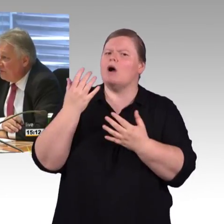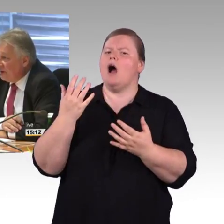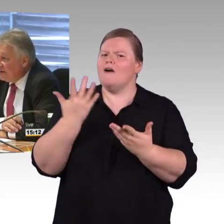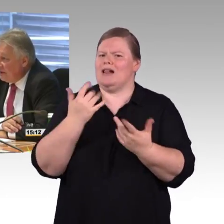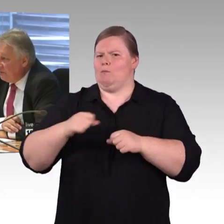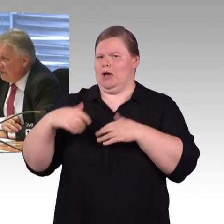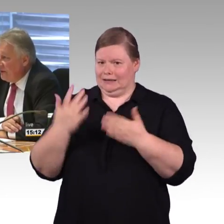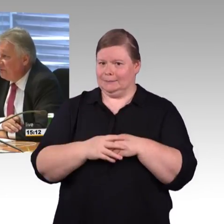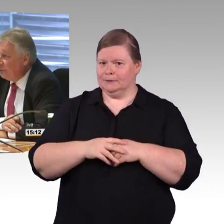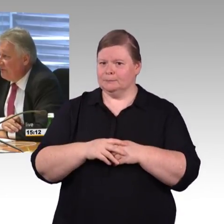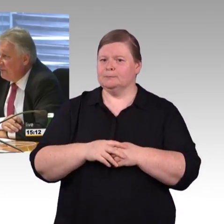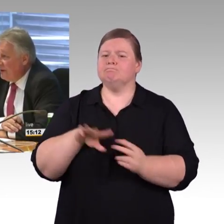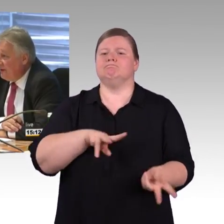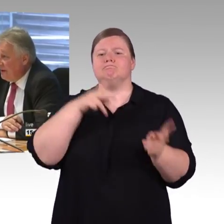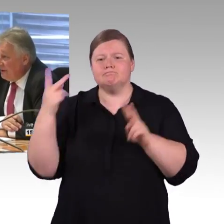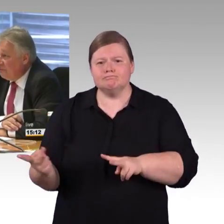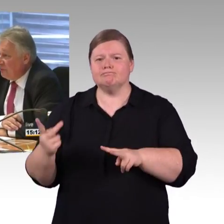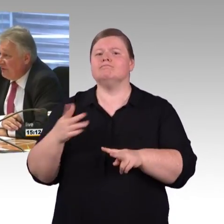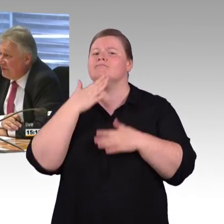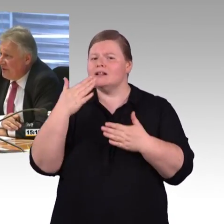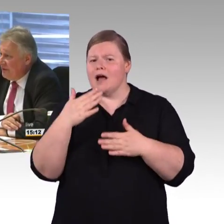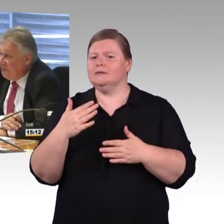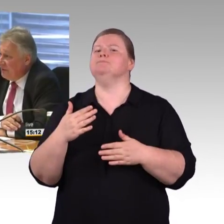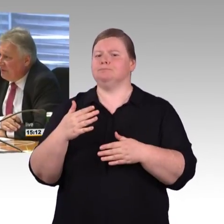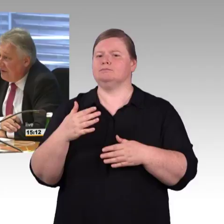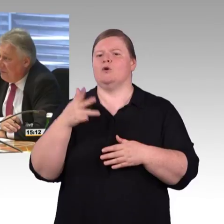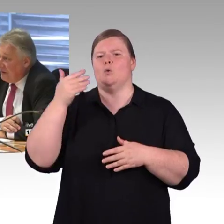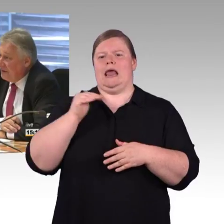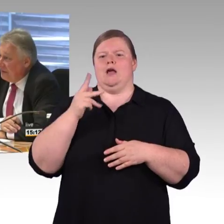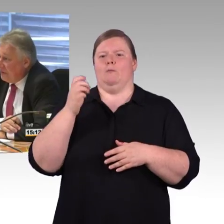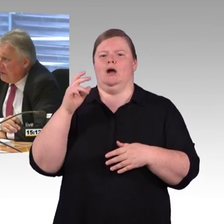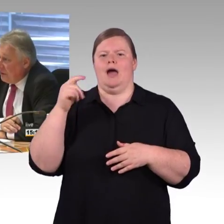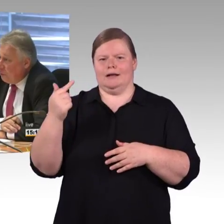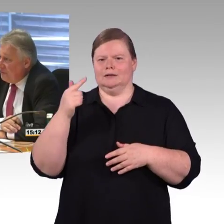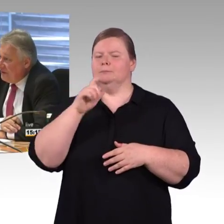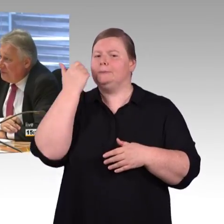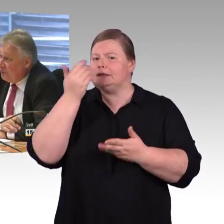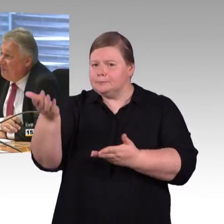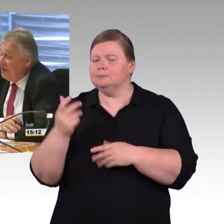Finanzierungskreislauf, da ist es nicht so, dass wir den Bundeshaushalt mit Mitteln umsetzen